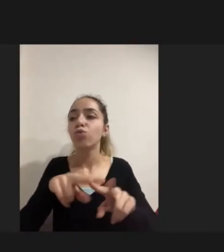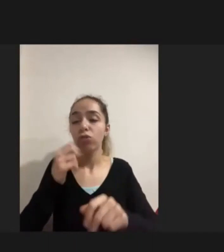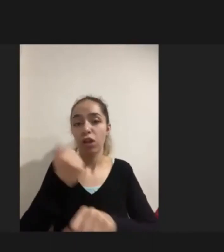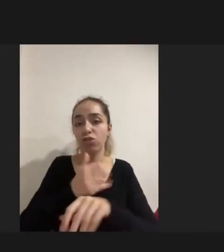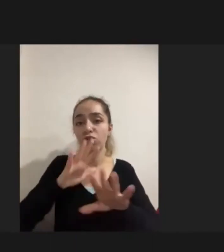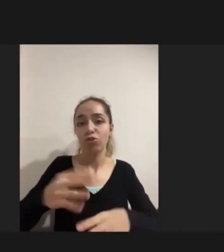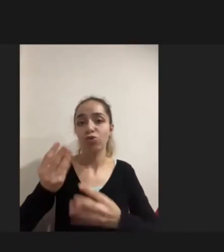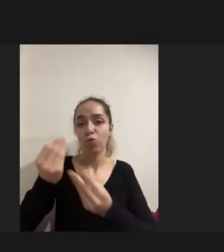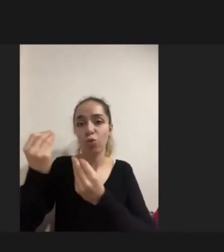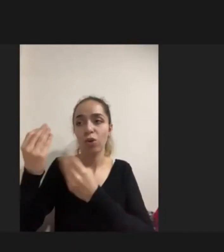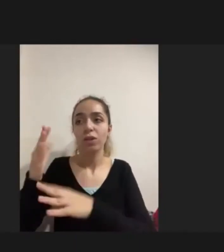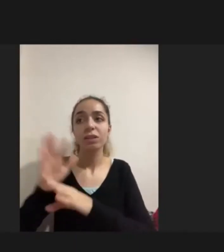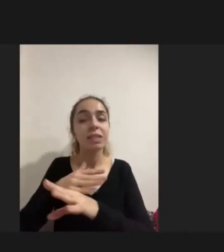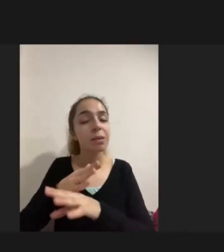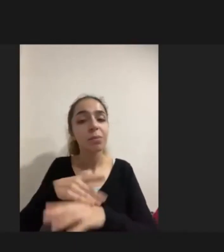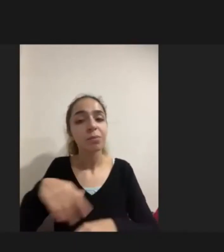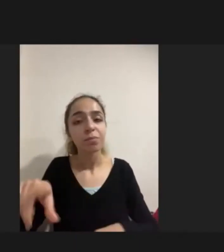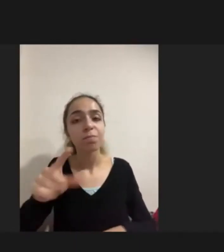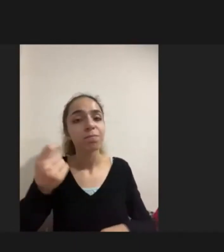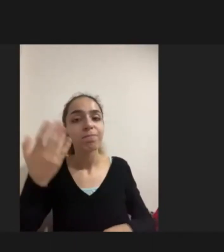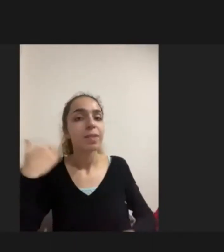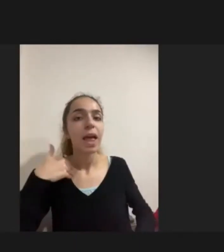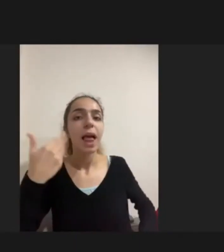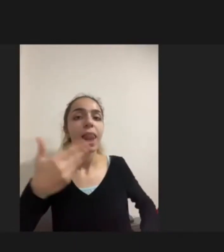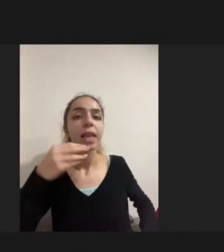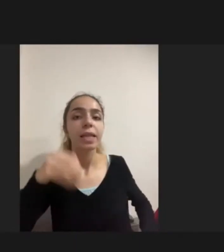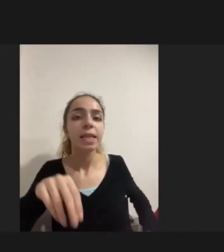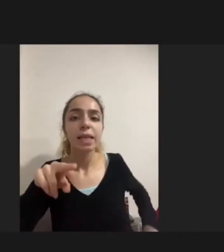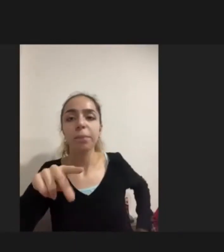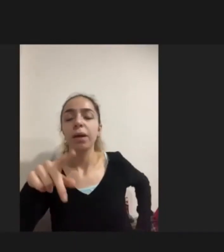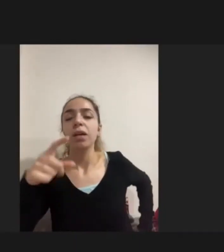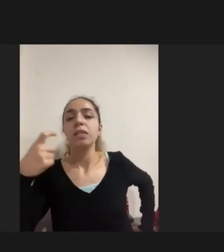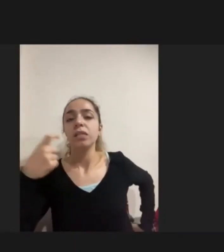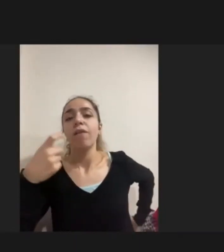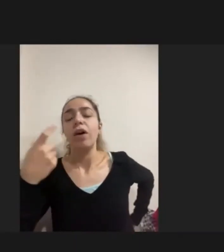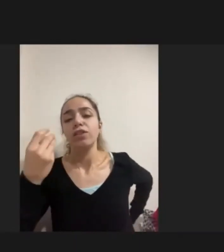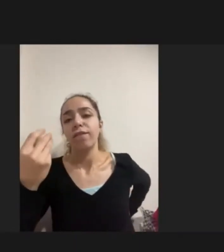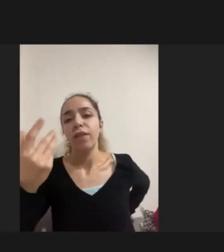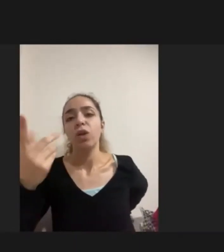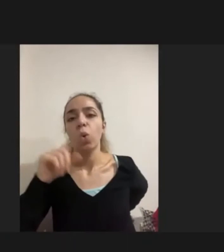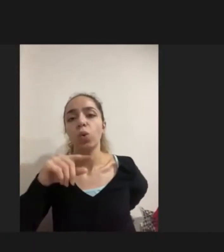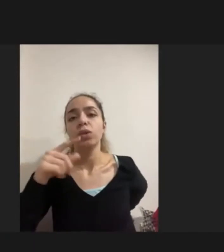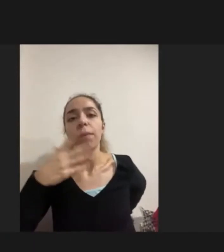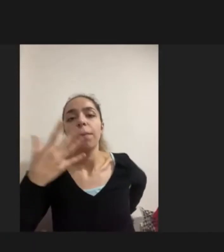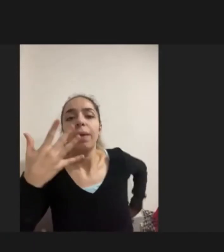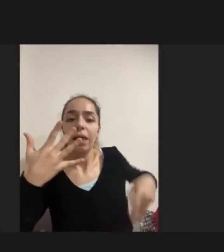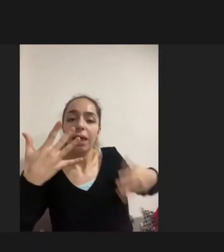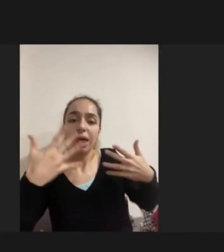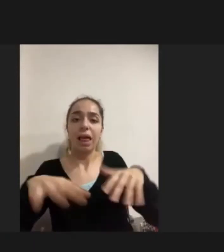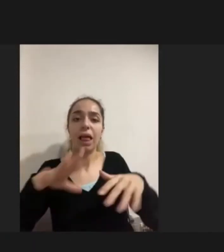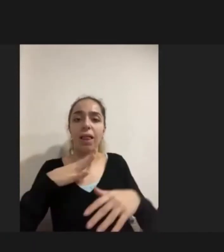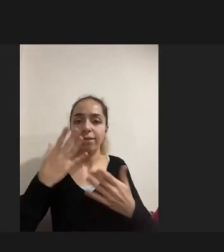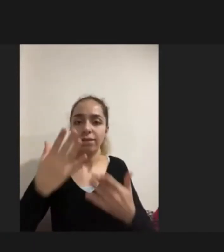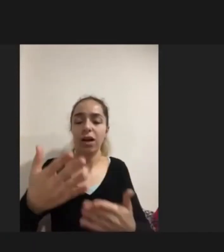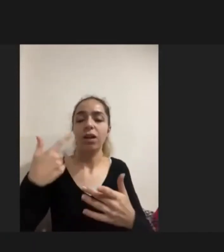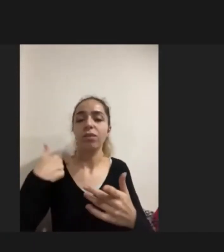Demin bahsettiğim gibi savaşın getirdiği Nedenlerden dolayı büyük bir engellilik var ve Hizmetlere erişimde yaşadıkları problemlerden kaynaklı